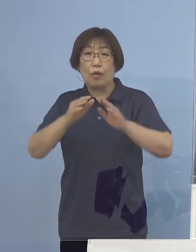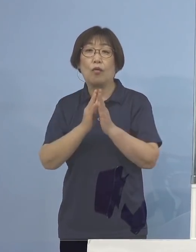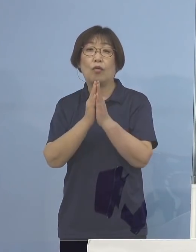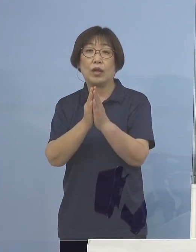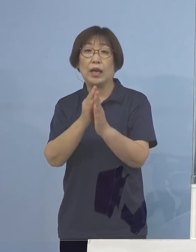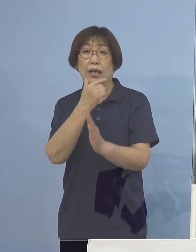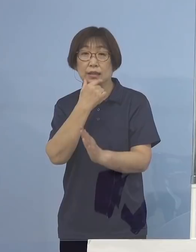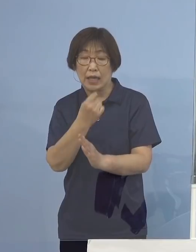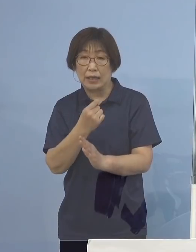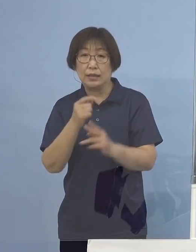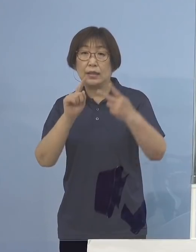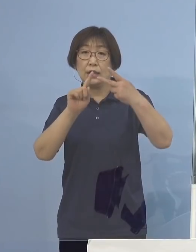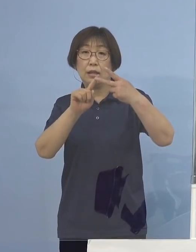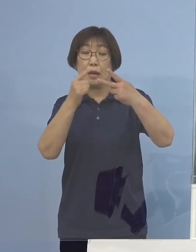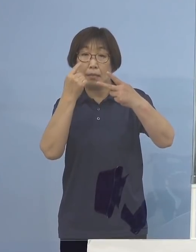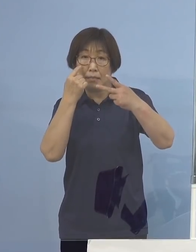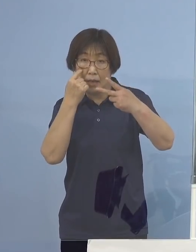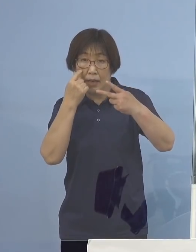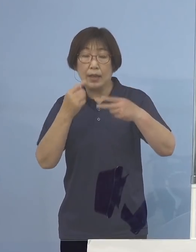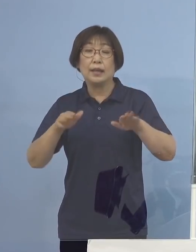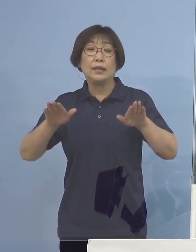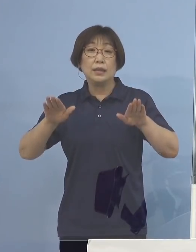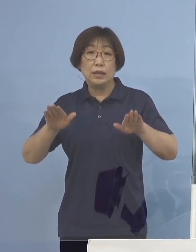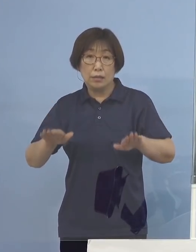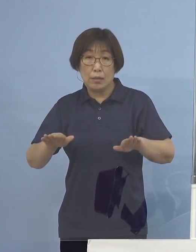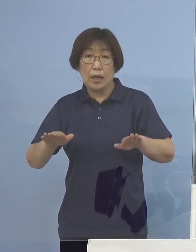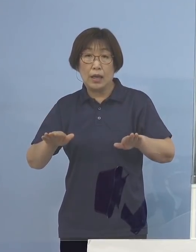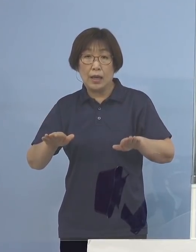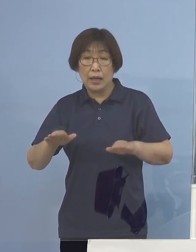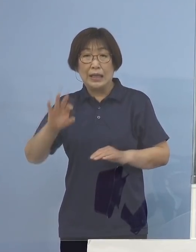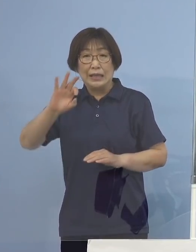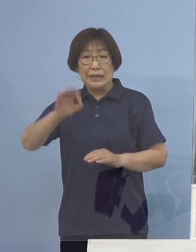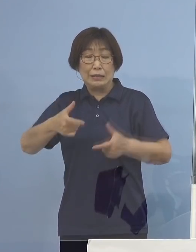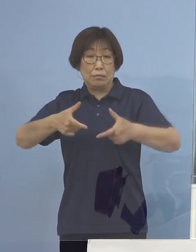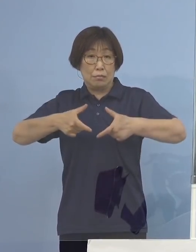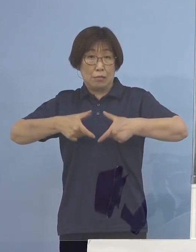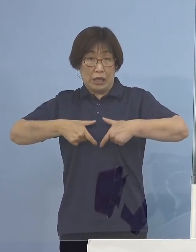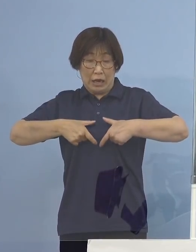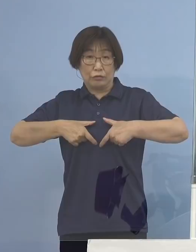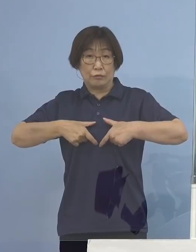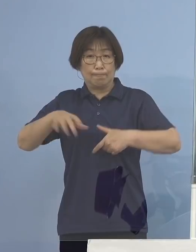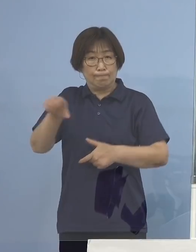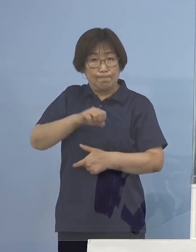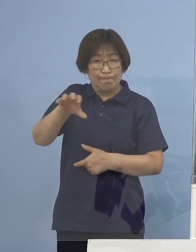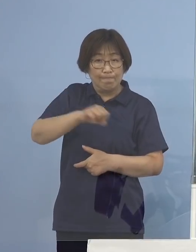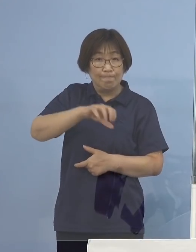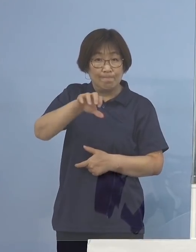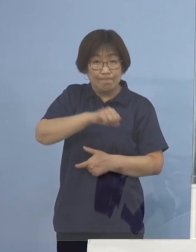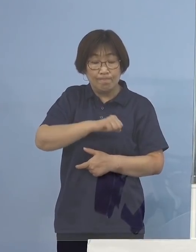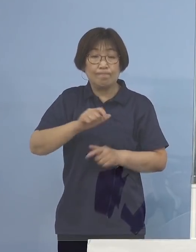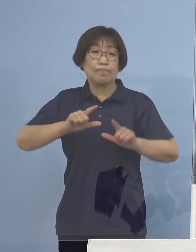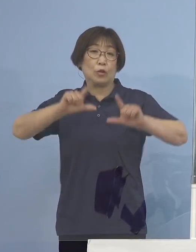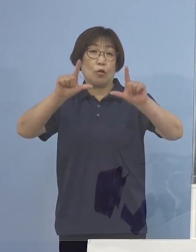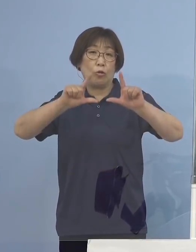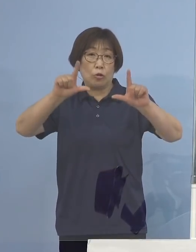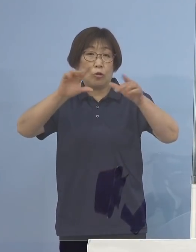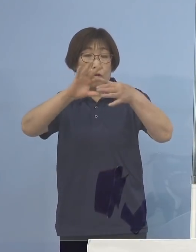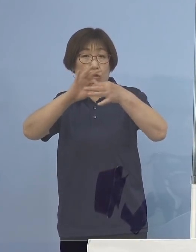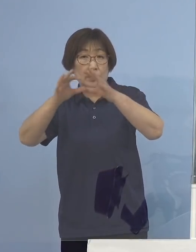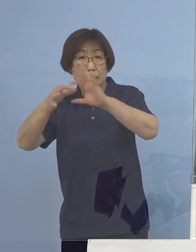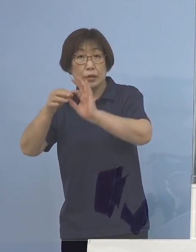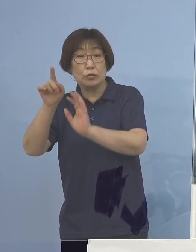2番目、今、金メダルラッシュになっておりますが 東京オリンピックはご自宅で